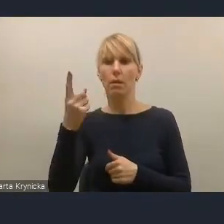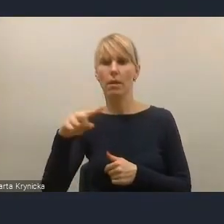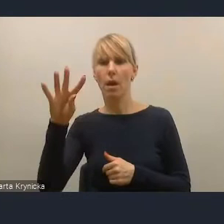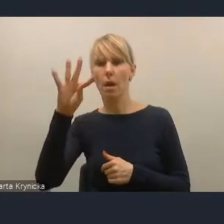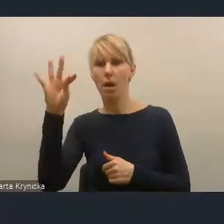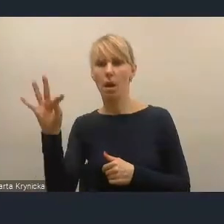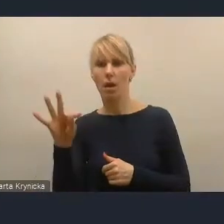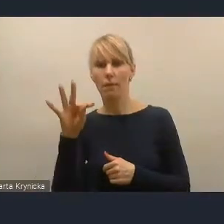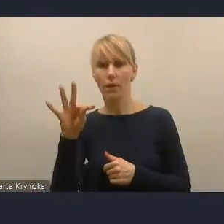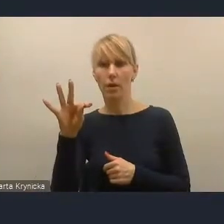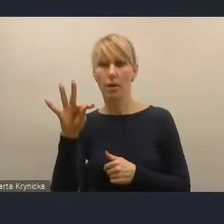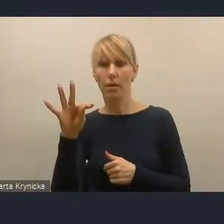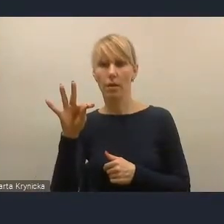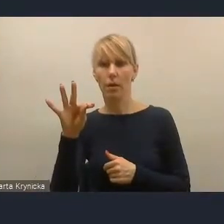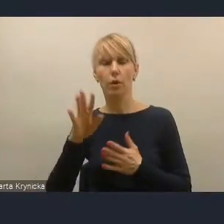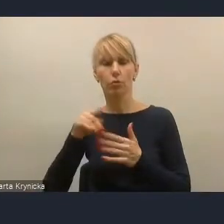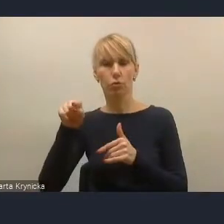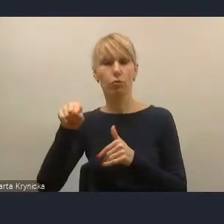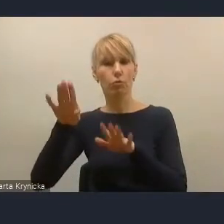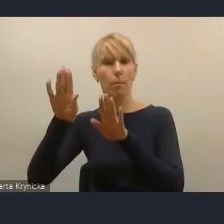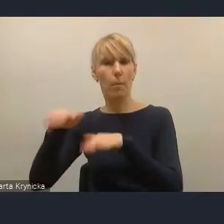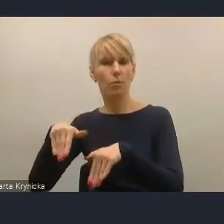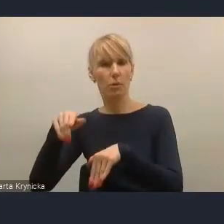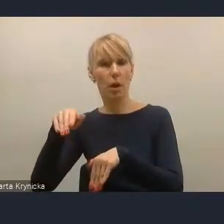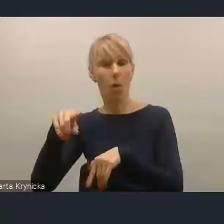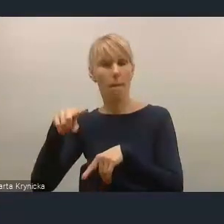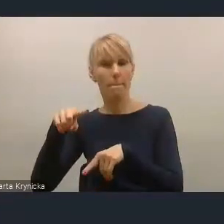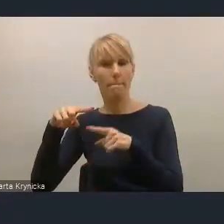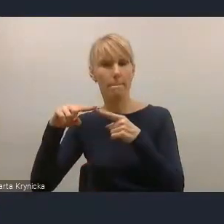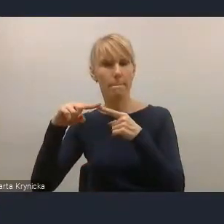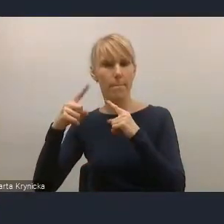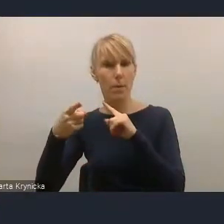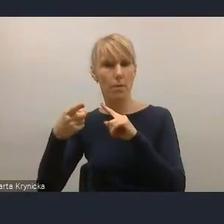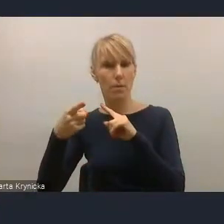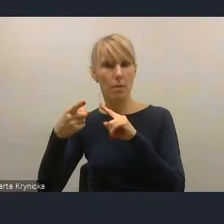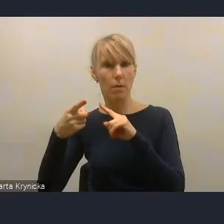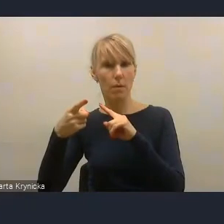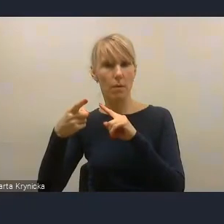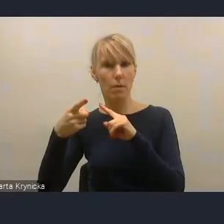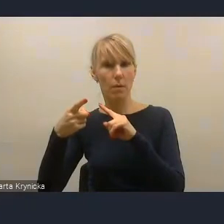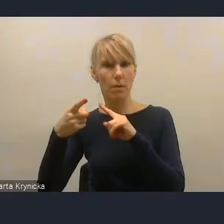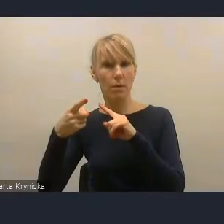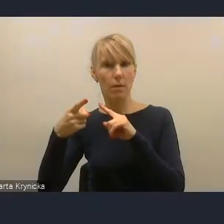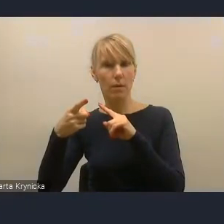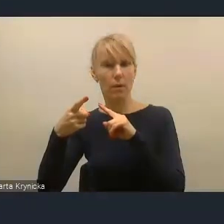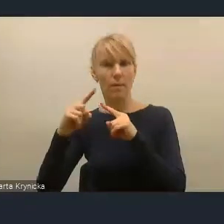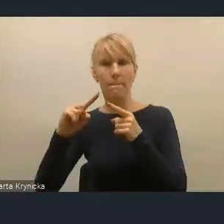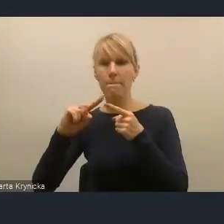pozostałej po sortowaniu odpadów komunalnych.